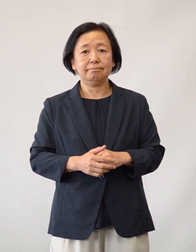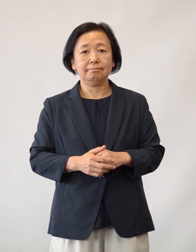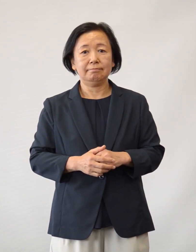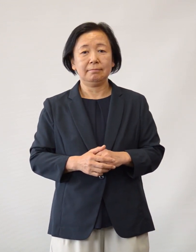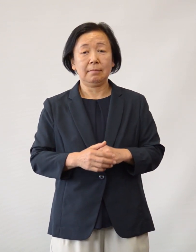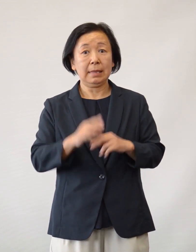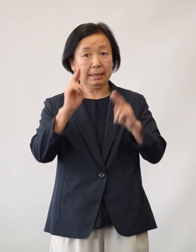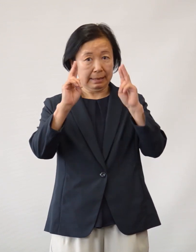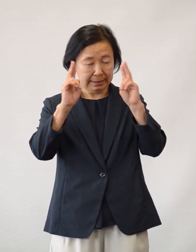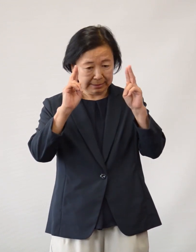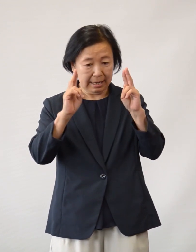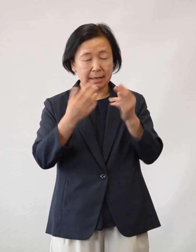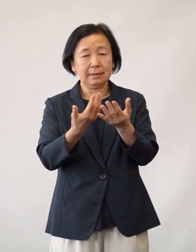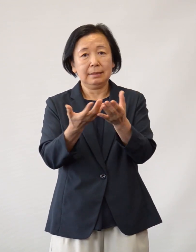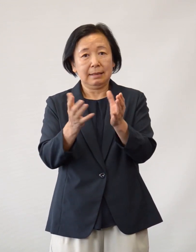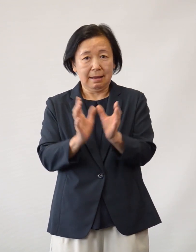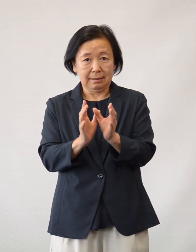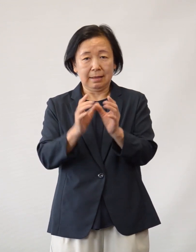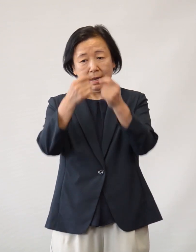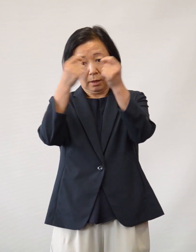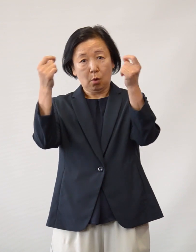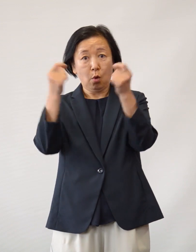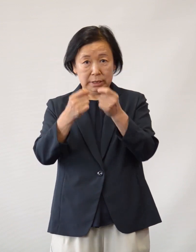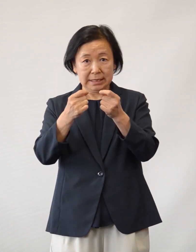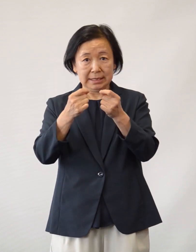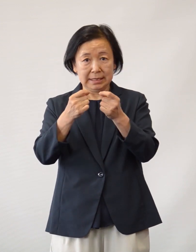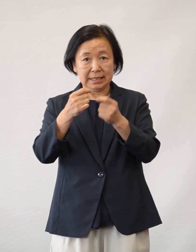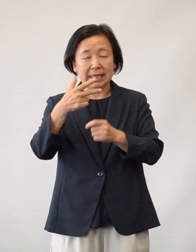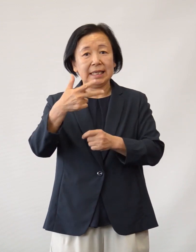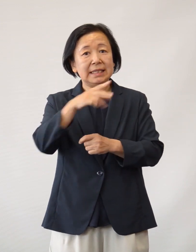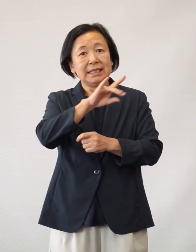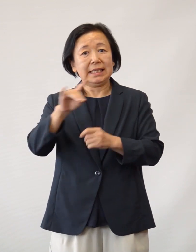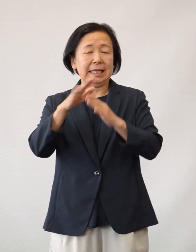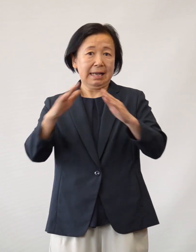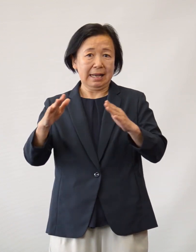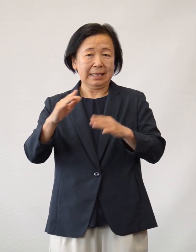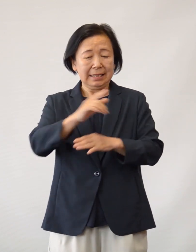また、複数の企業・団体・個人・日野市議会など